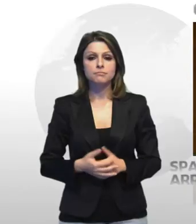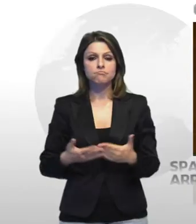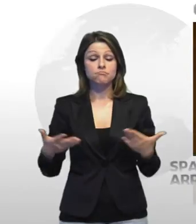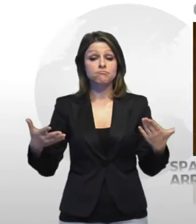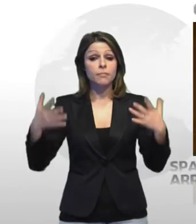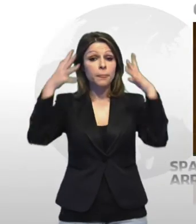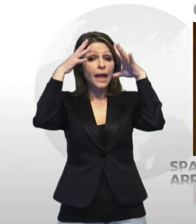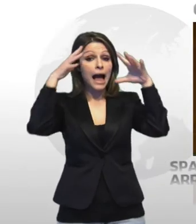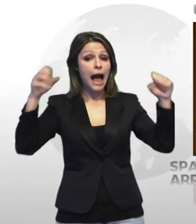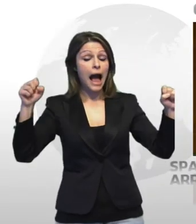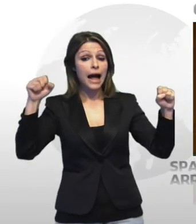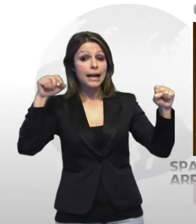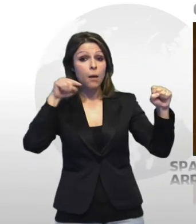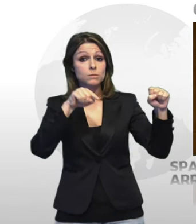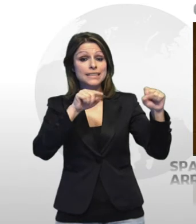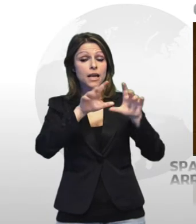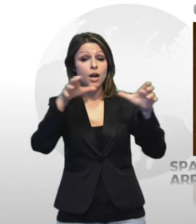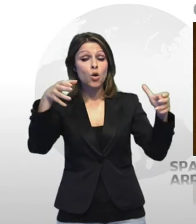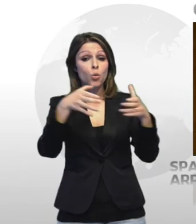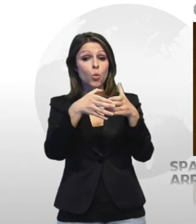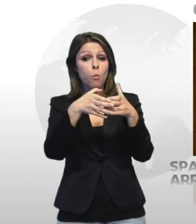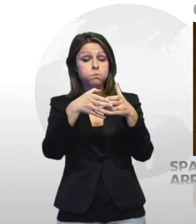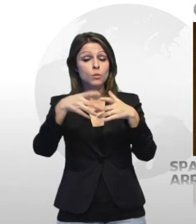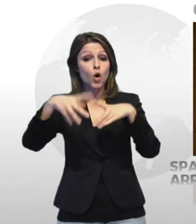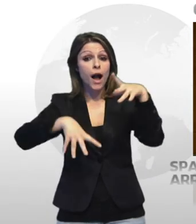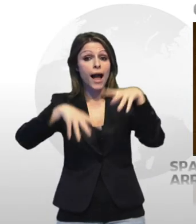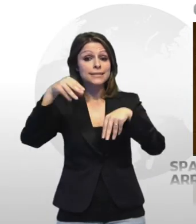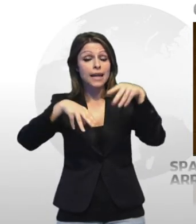i carabinieri del nucleo operativo e radiomobile della compagnia di